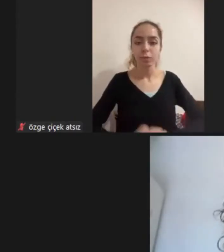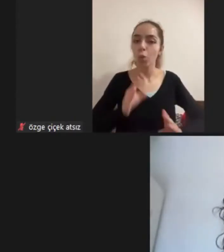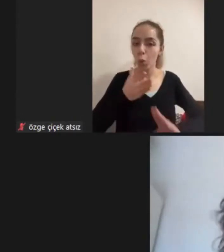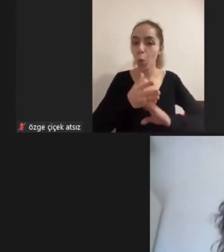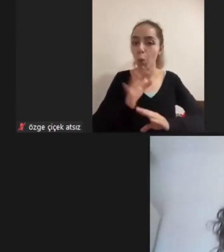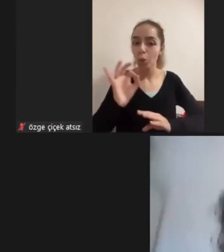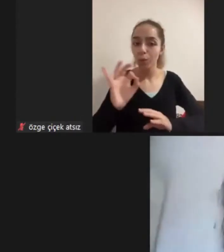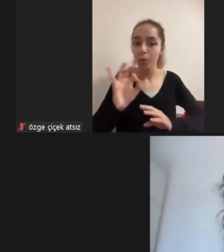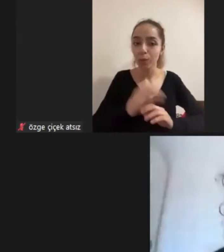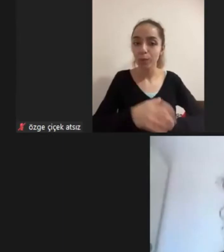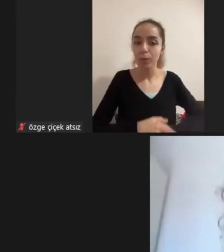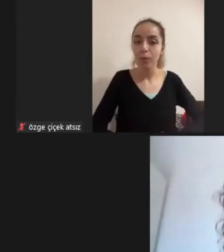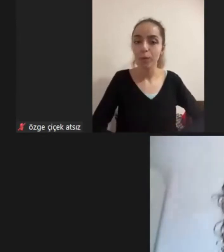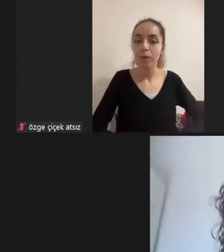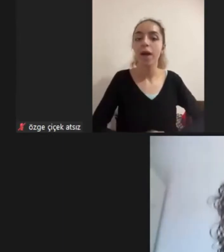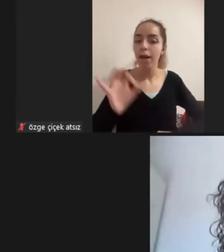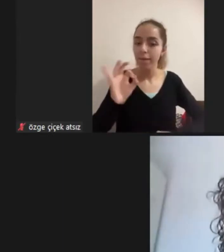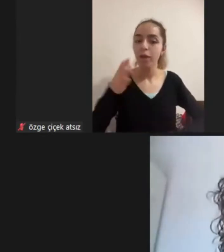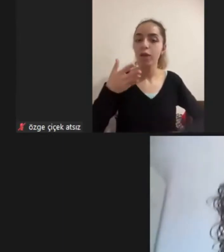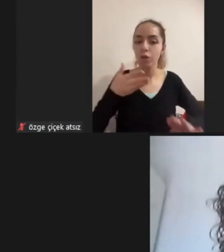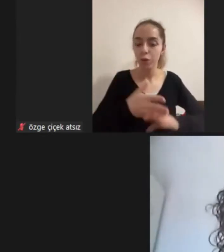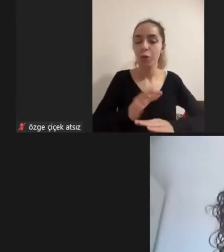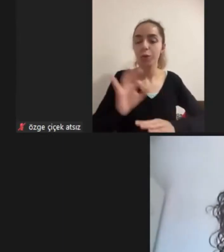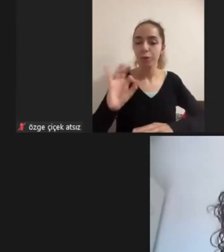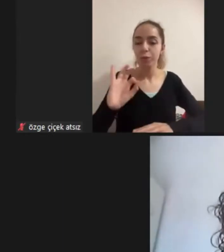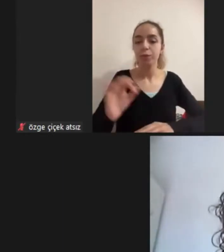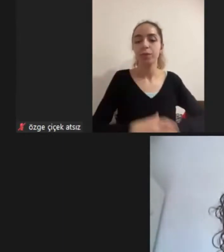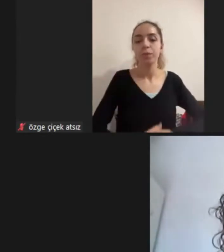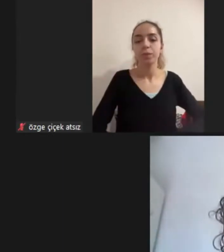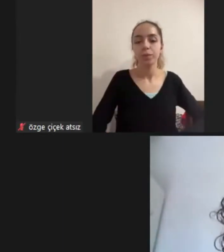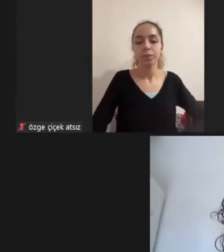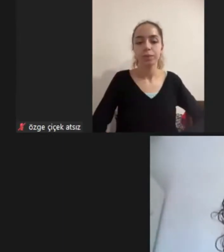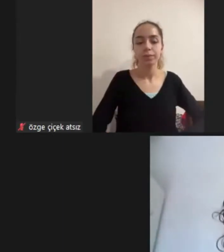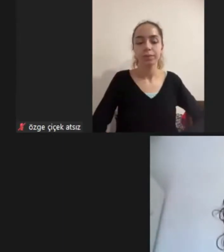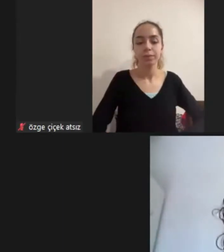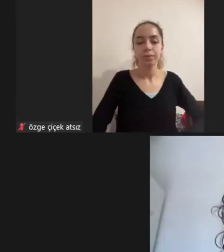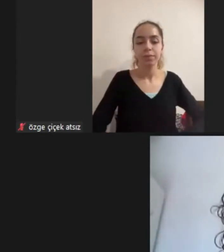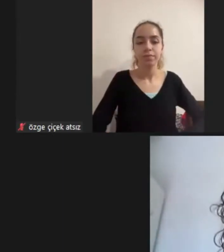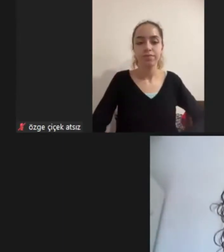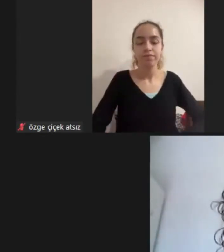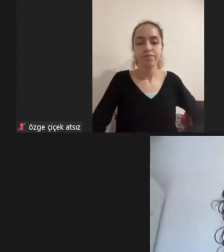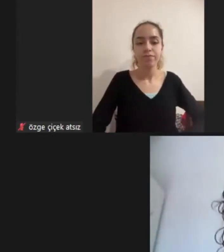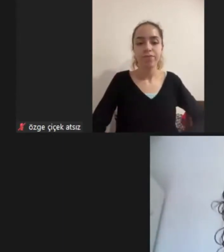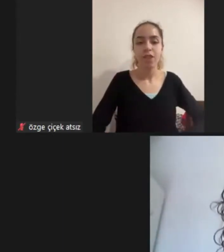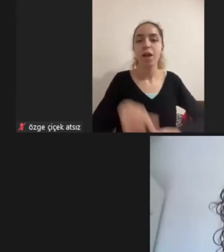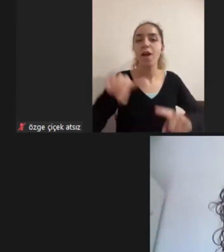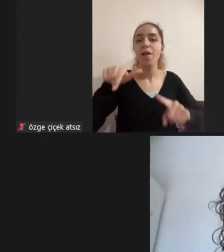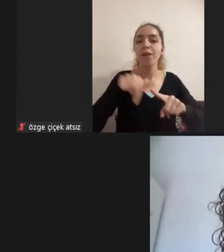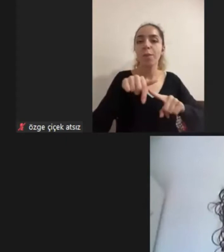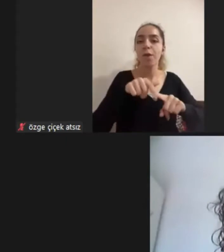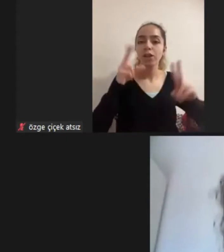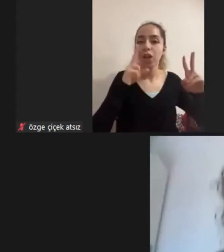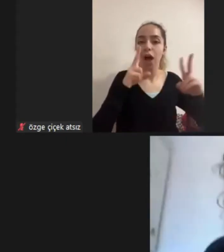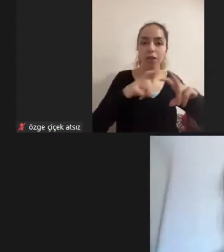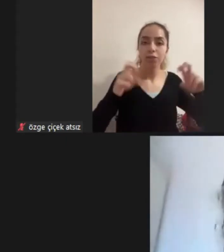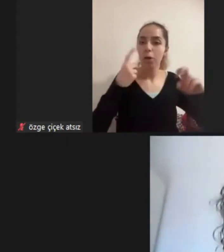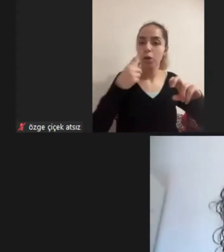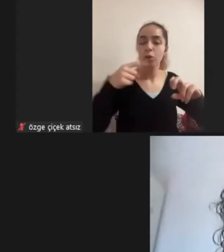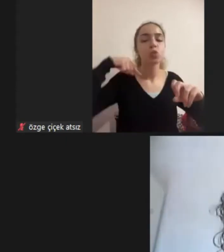Ebru hocam Evet hocam doğru Aynen "Fenomenolojik Araştırmada Suriyeli Mülteci engelli kadınlar" Engelli Kadınlar